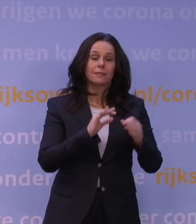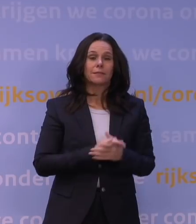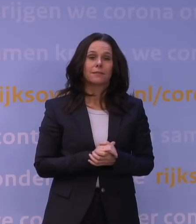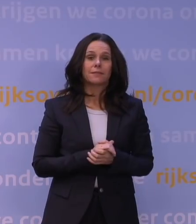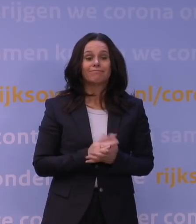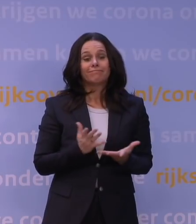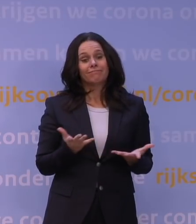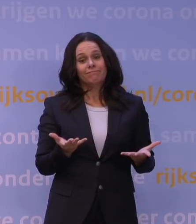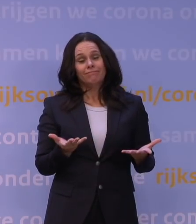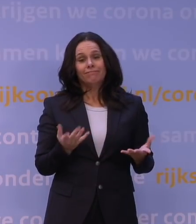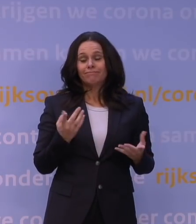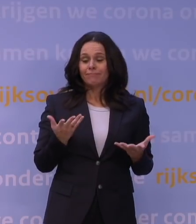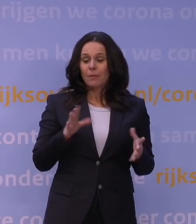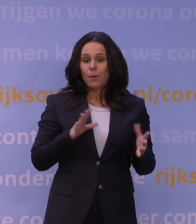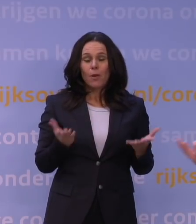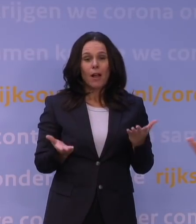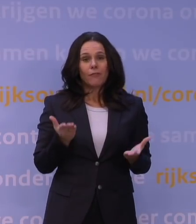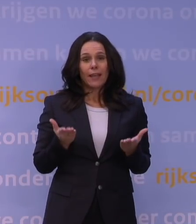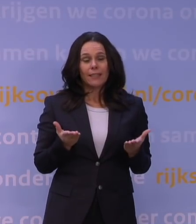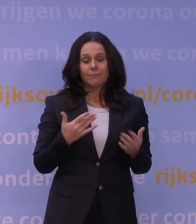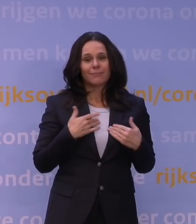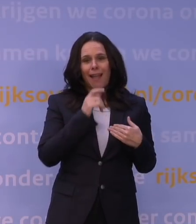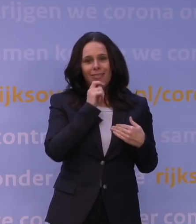en die afwegingen liggen niet zozeer bij de adviseur, maar bij het beleid,